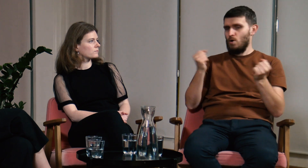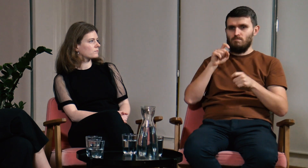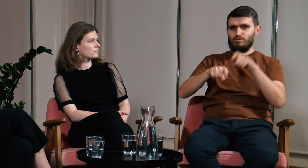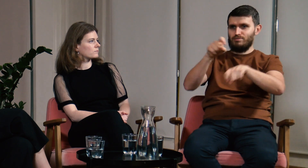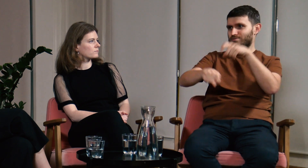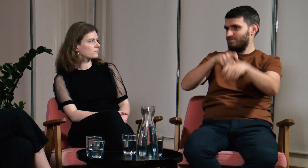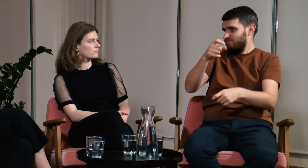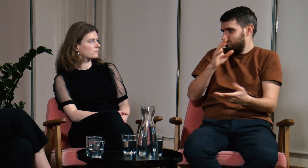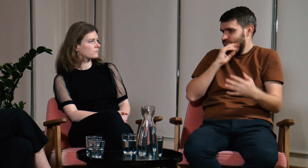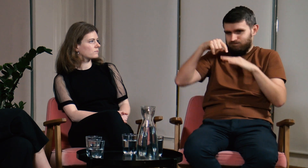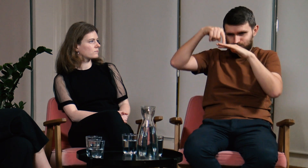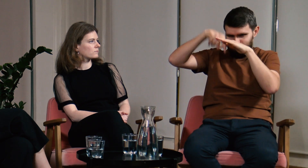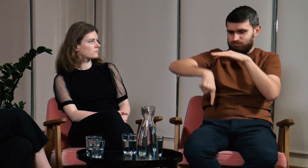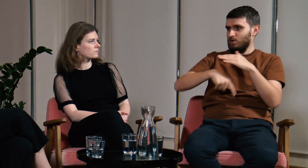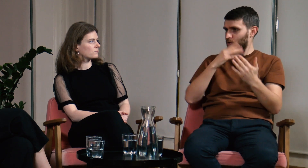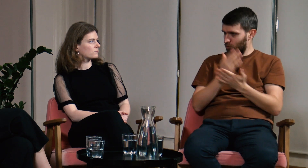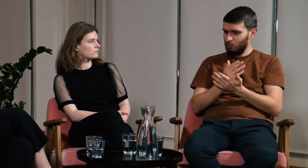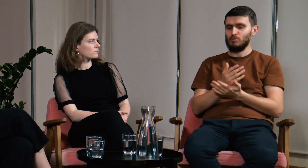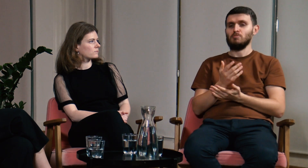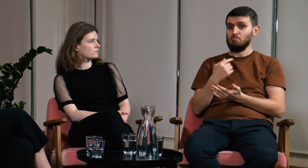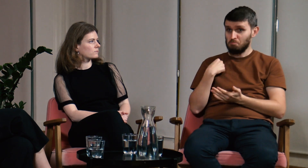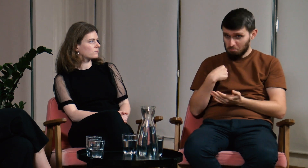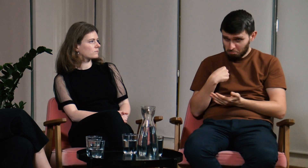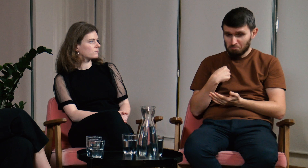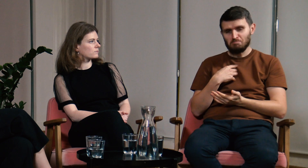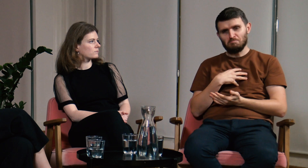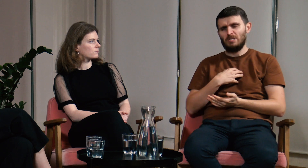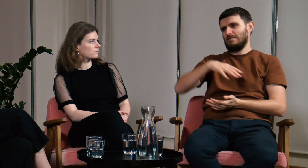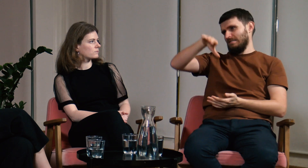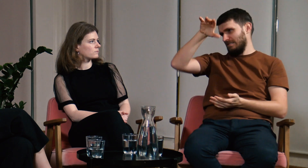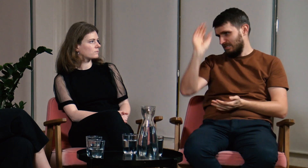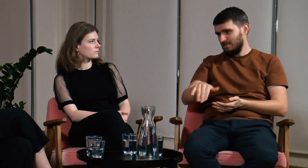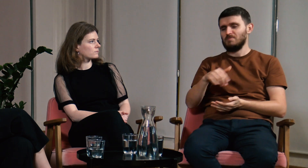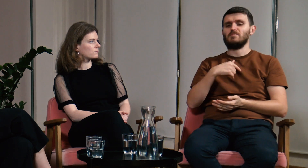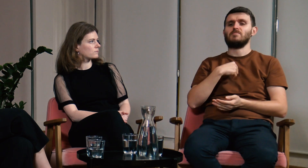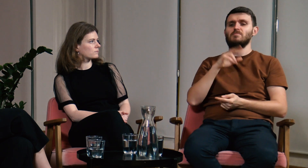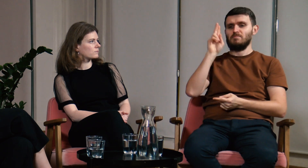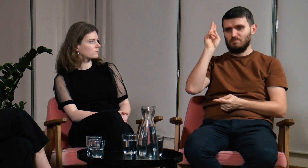Program studiów był napakowany zaawansowanymi informacjami o teorii PJM. Posłuchałem wszystkich argumentów i to mnie przekonało.